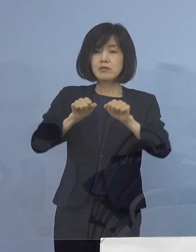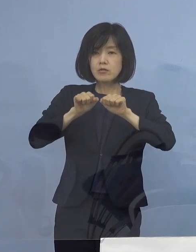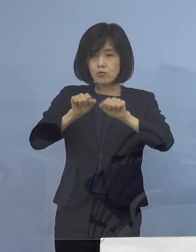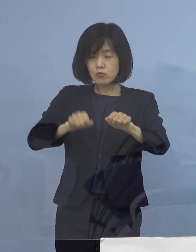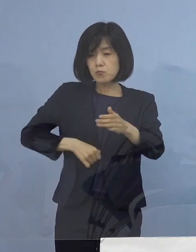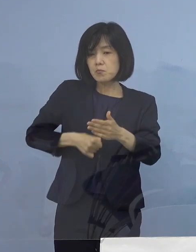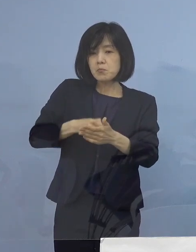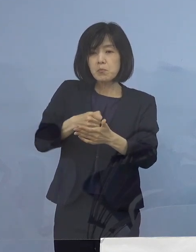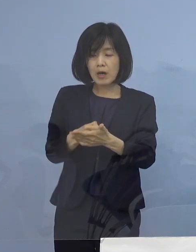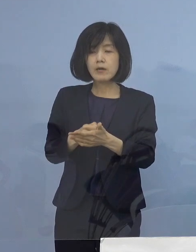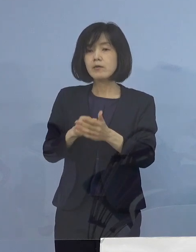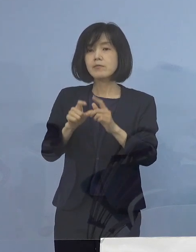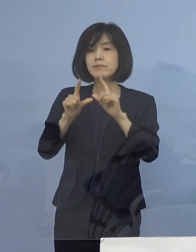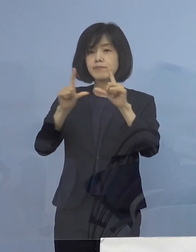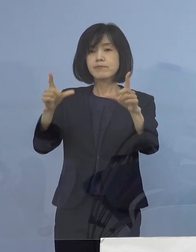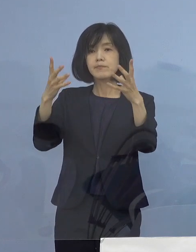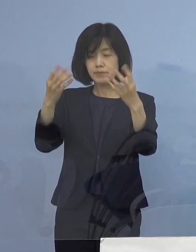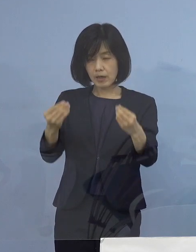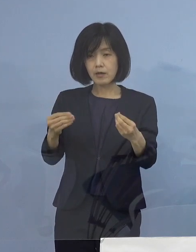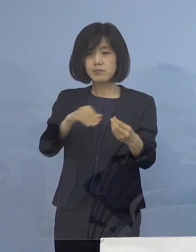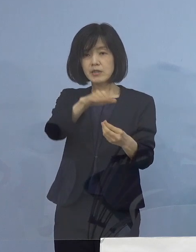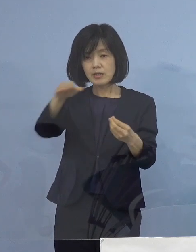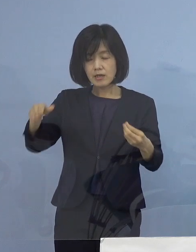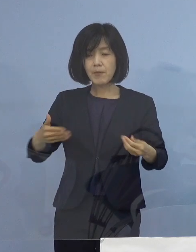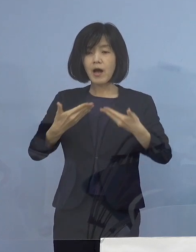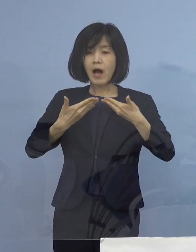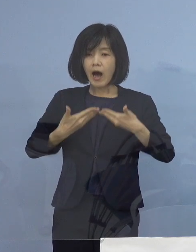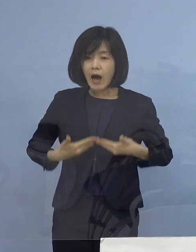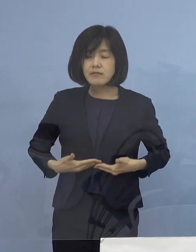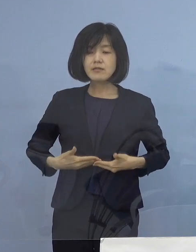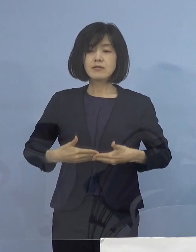店員の皆様方の安全安心 お客の皆様方の安心